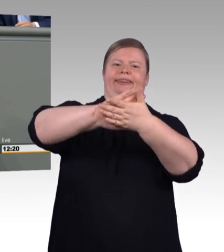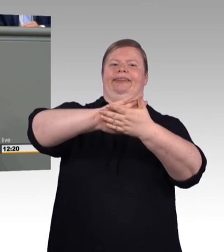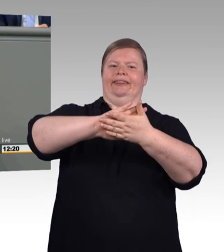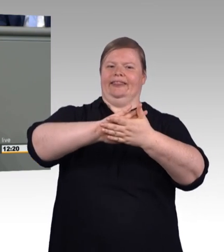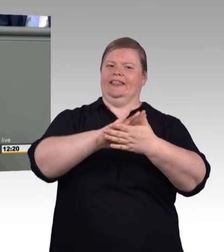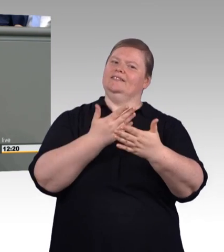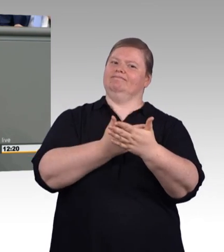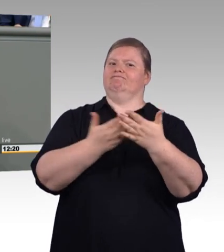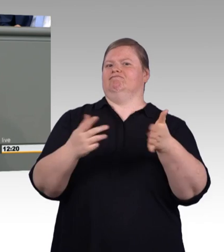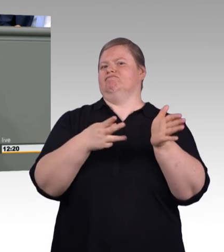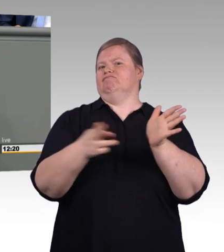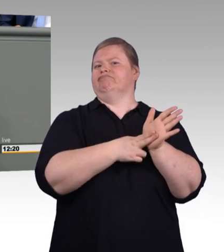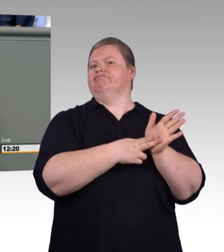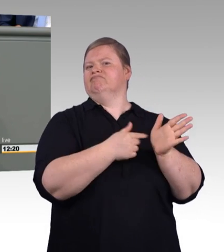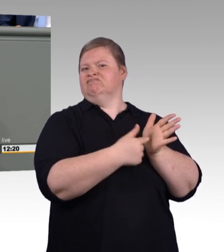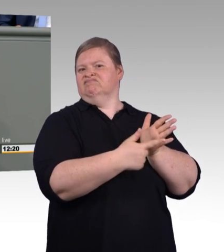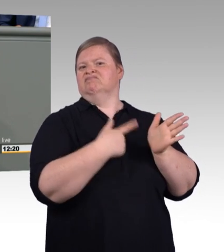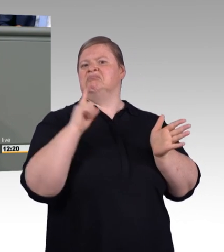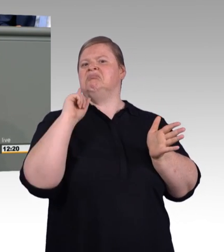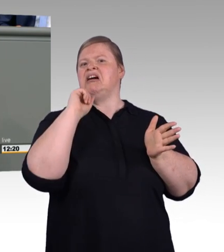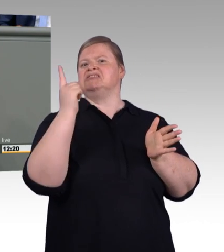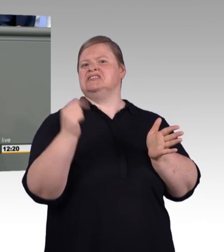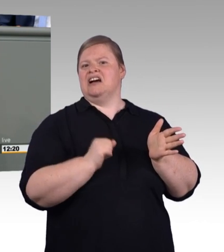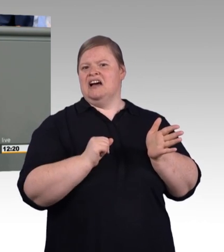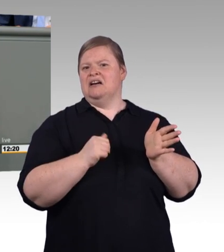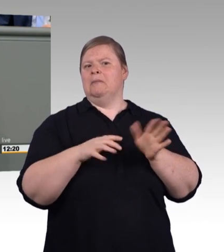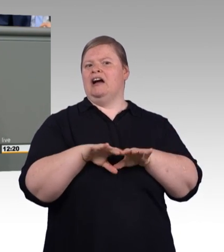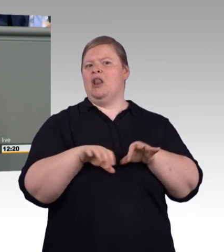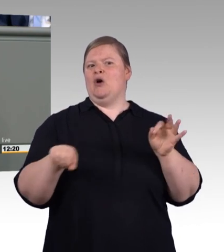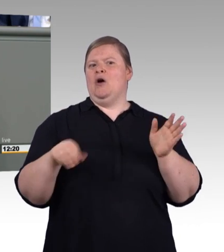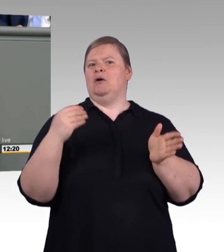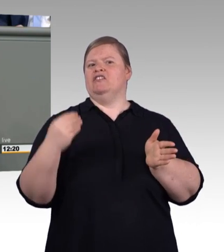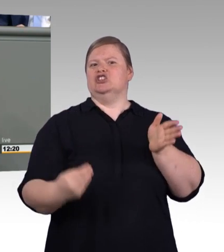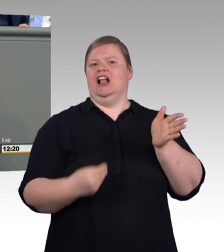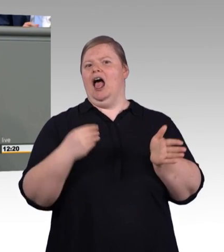Für digitale Kundenberatung, für smarte Services rund um das Produkt.